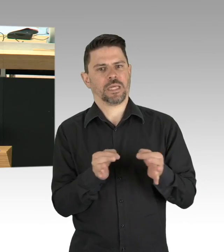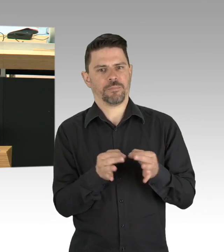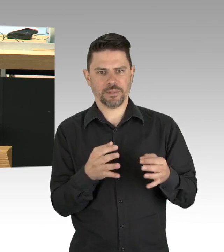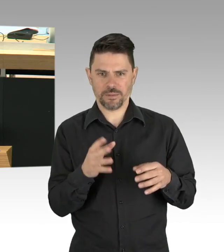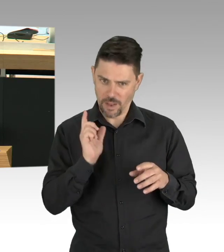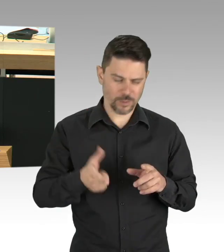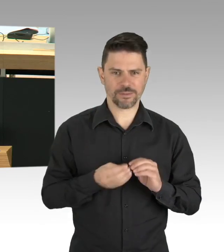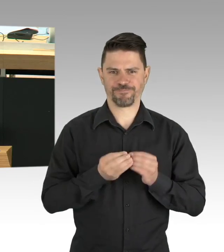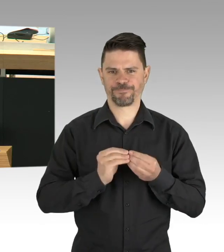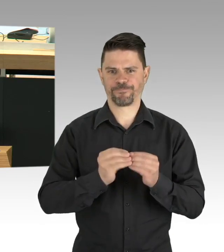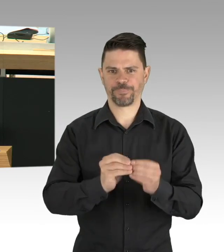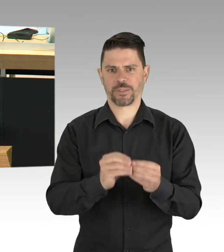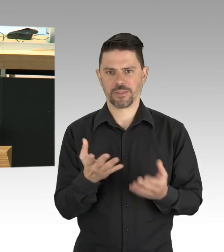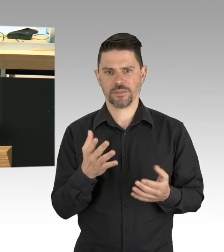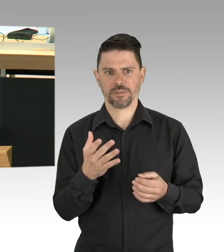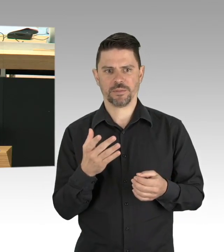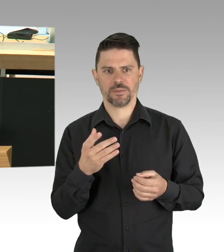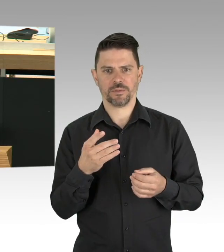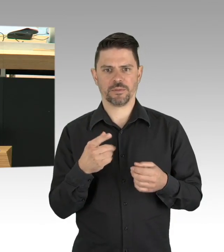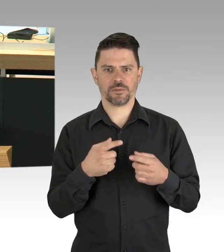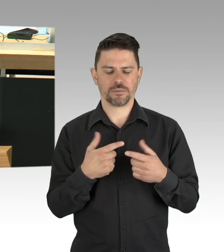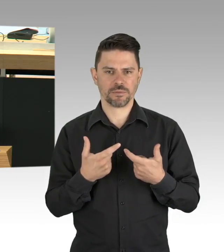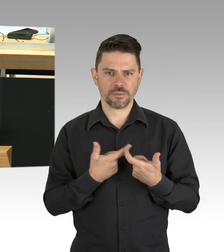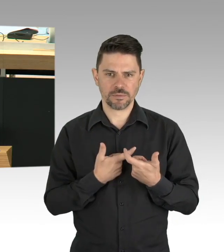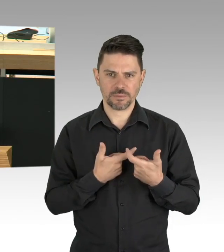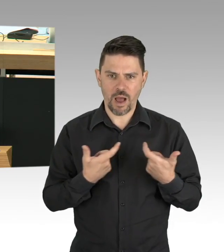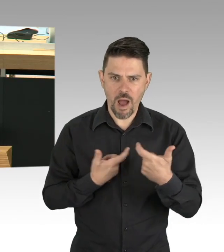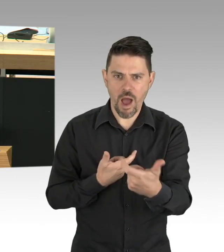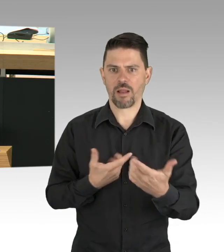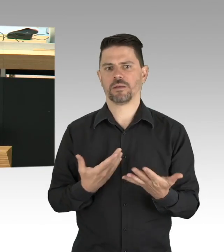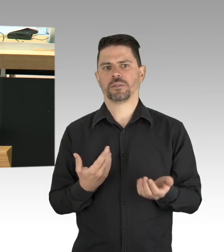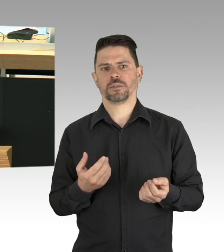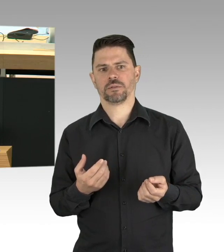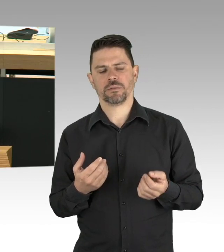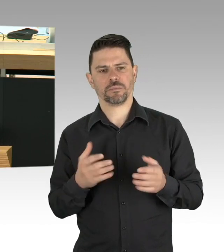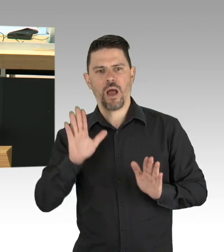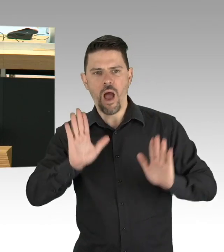Kollege Fresdorf, in eine Kontaktbeschränkung umgewandelt wurde, zurecht wie ich finde und es spricht für den Senat,